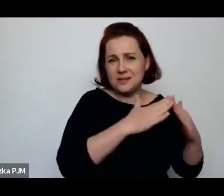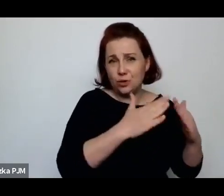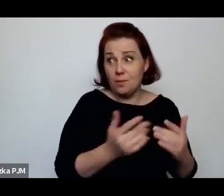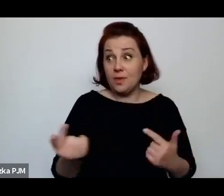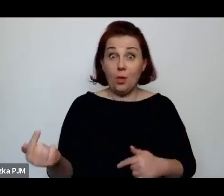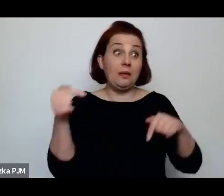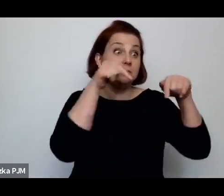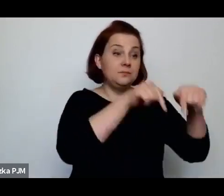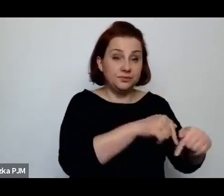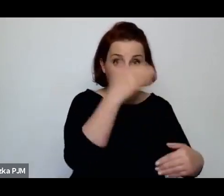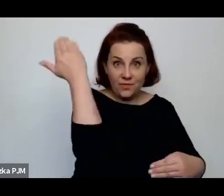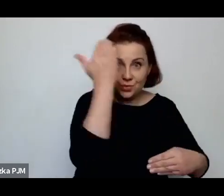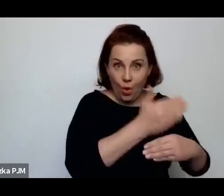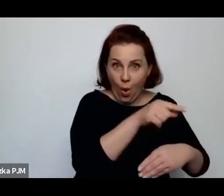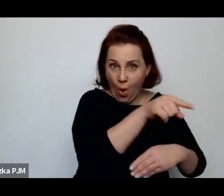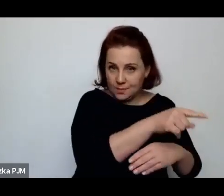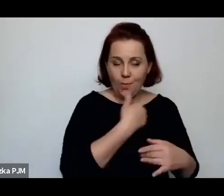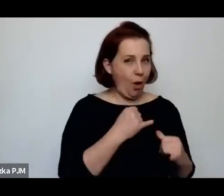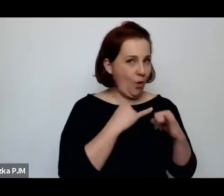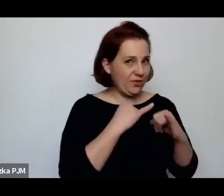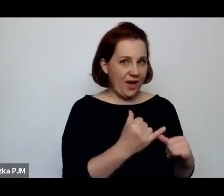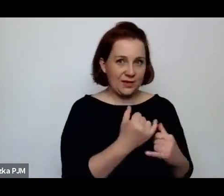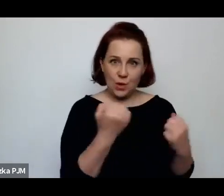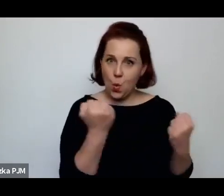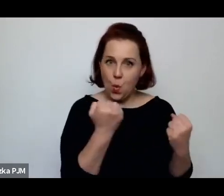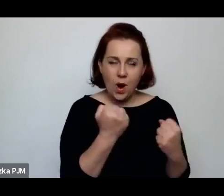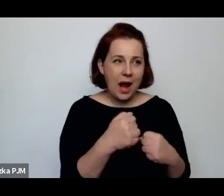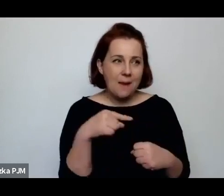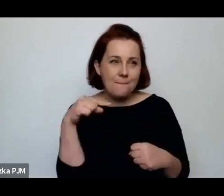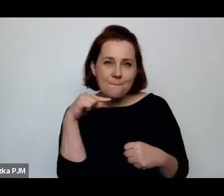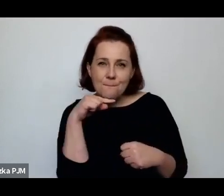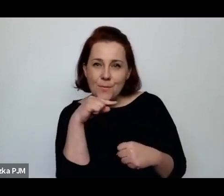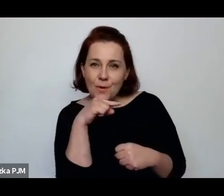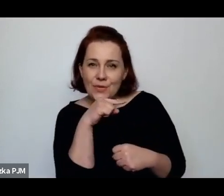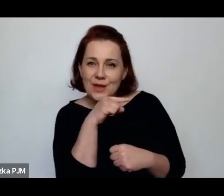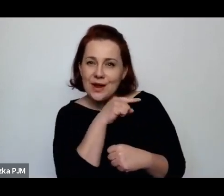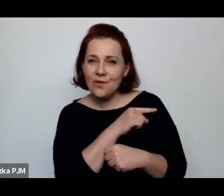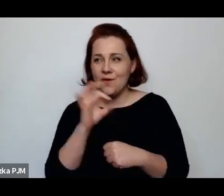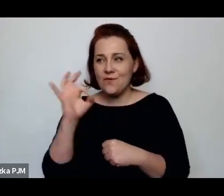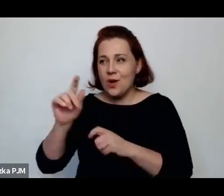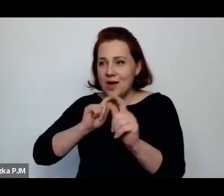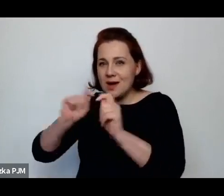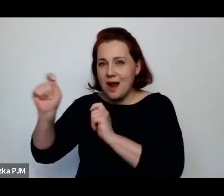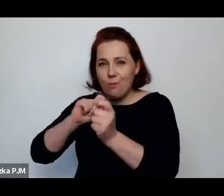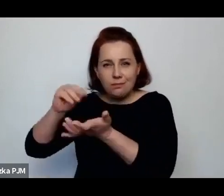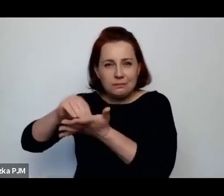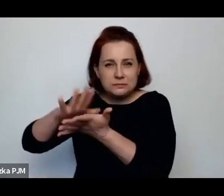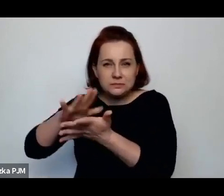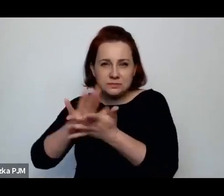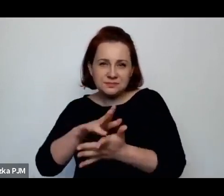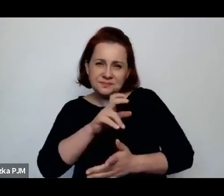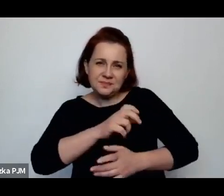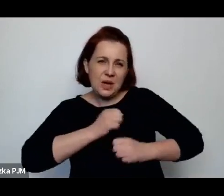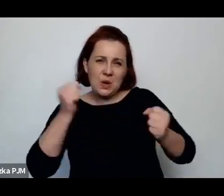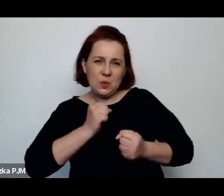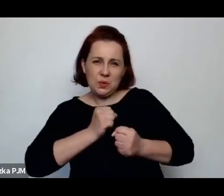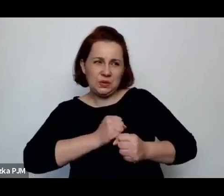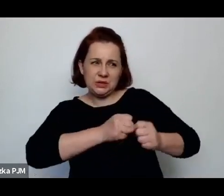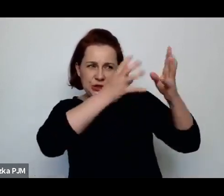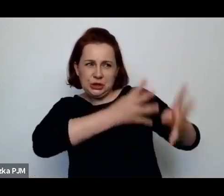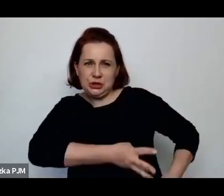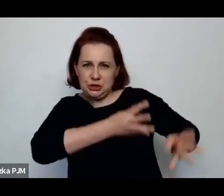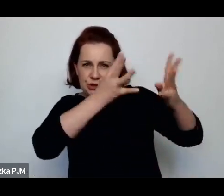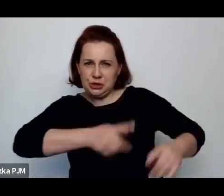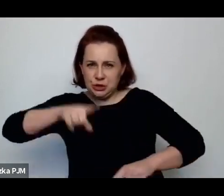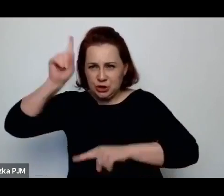ale po prostu potrafiła tyle inwektyw pod adresem tych biednych kobiet